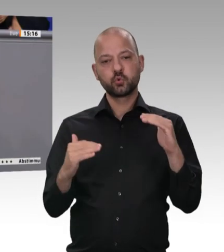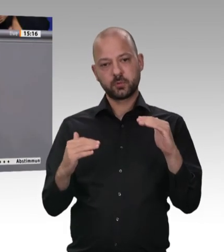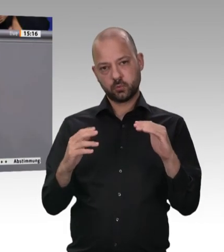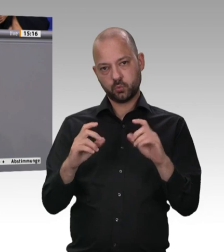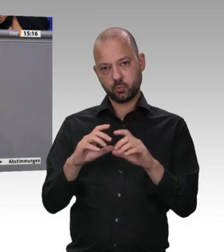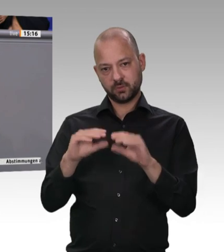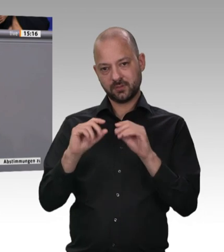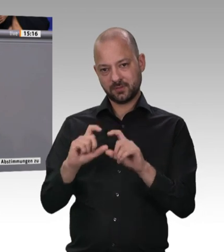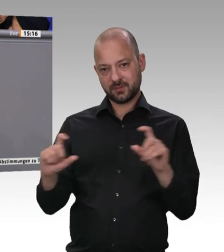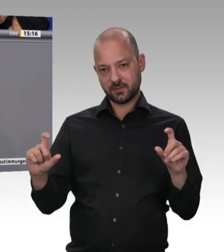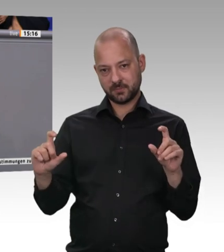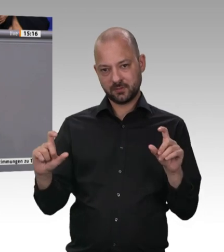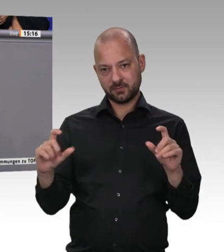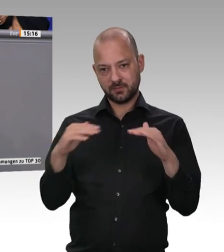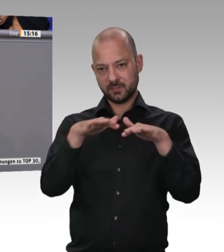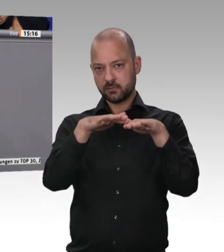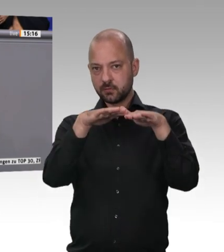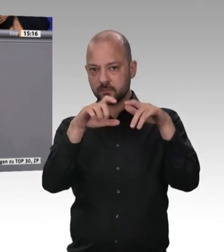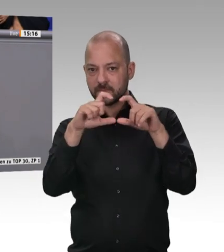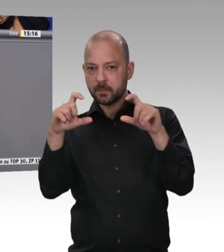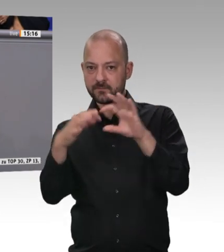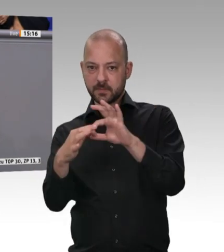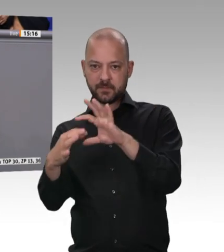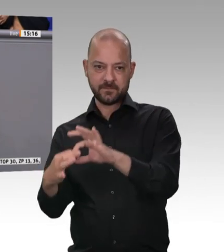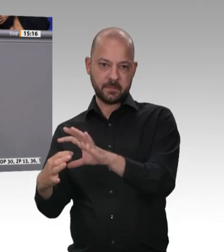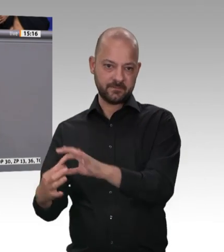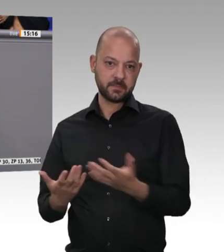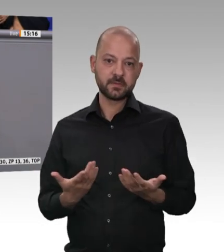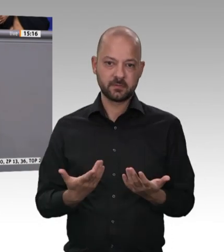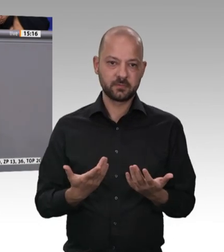dann muss man in einer solchen Debatte auch über unsere Landwirtschaft reden. Unsere